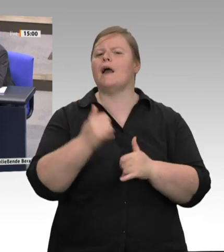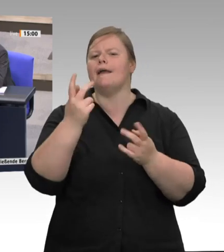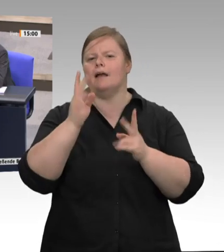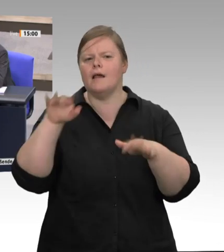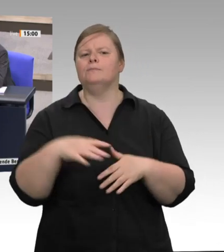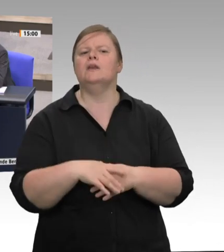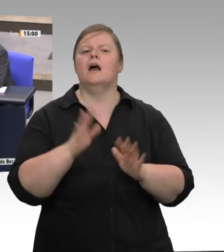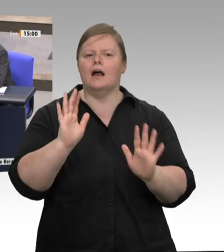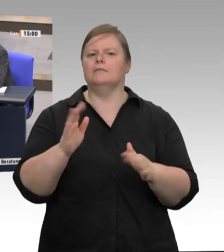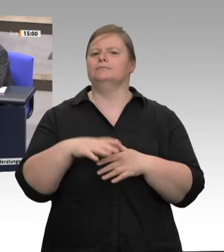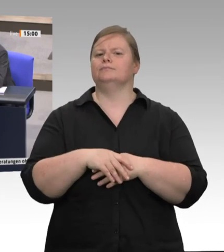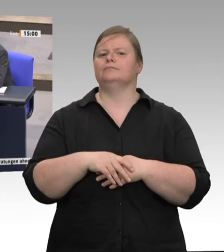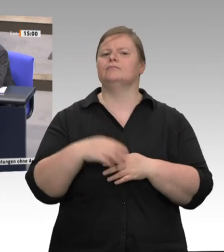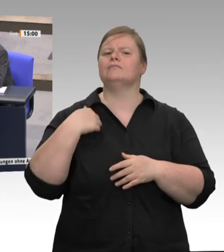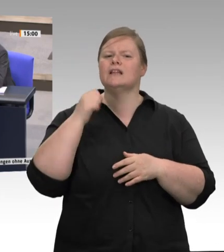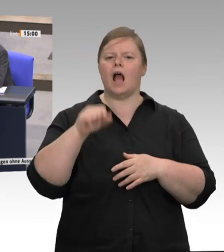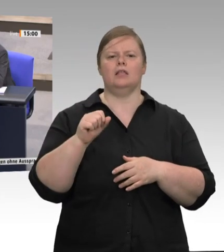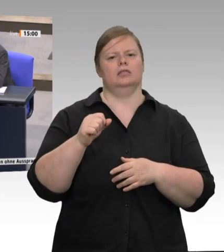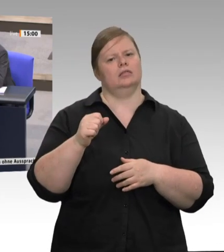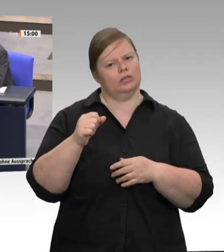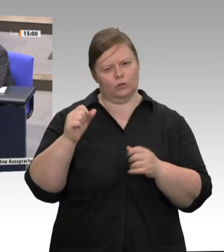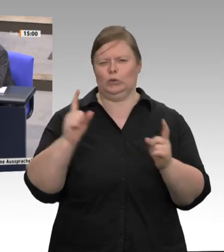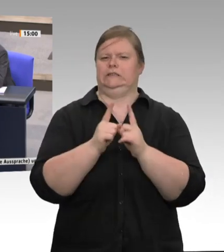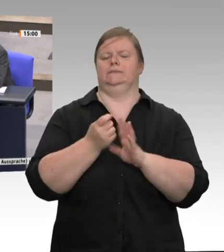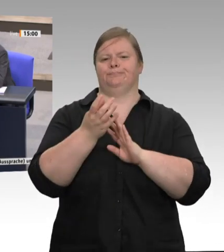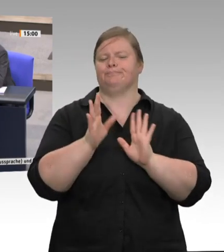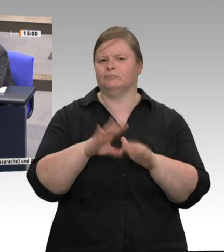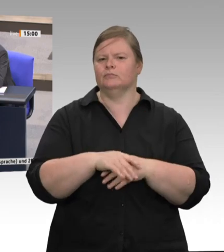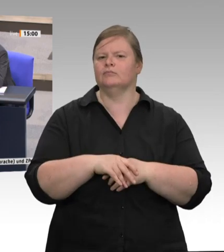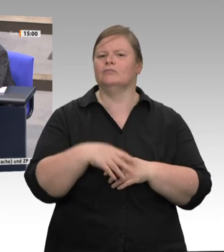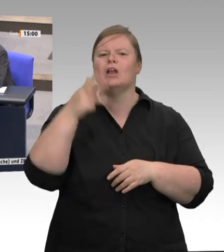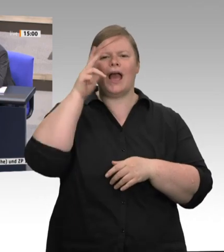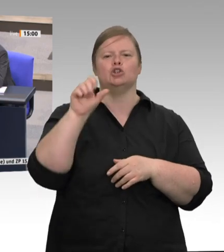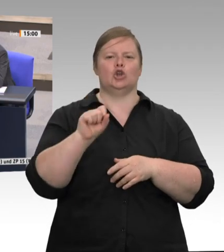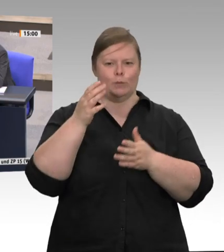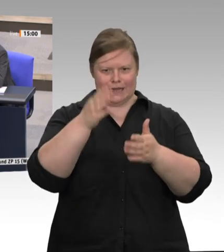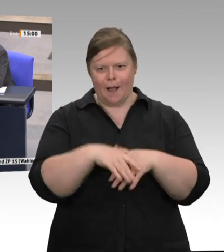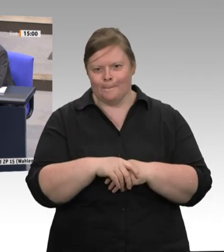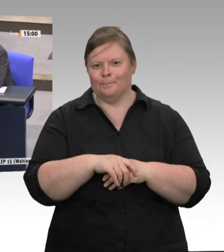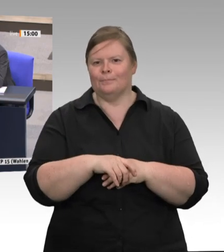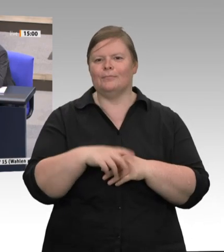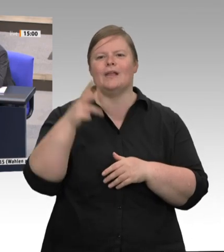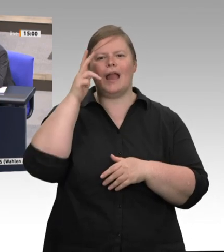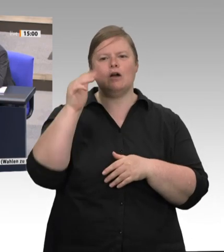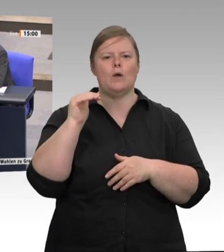es wird gerade häufig gesagt, dass die Coronapandemie im Prinzip wie ein Brennglas wirkt